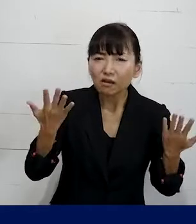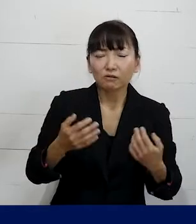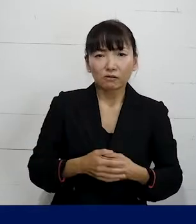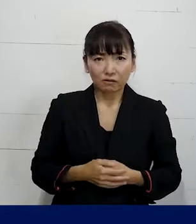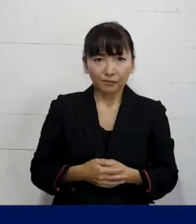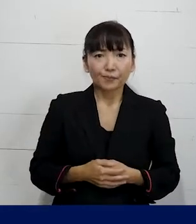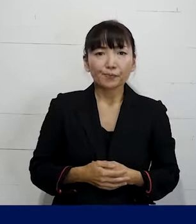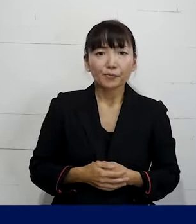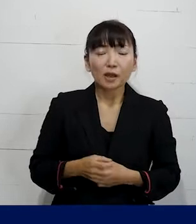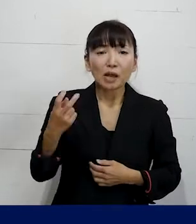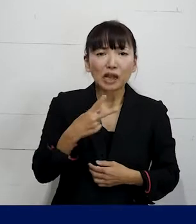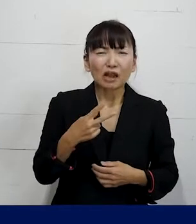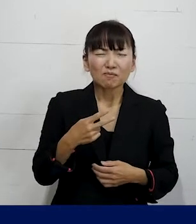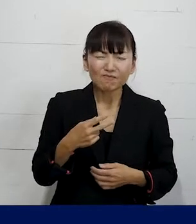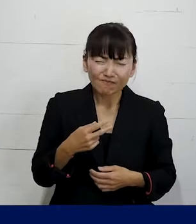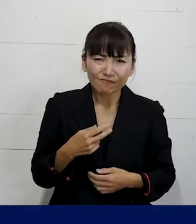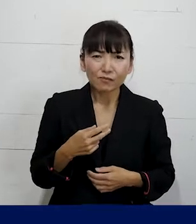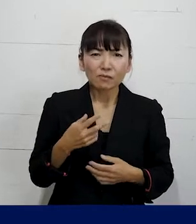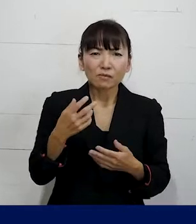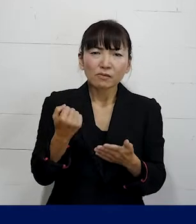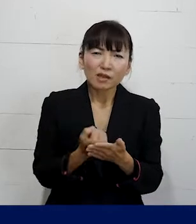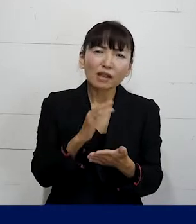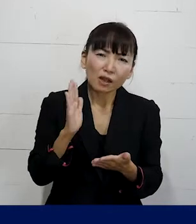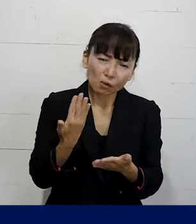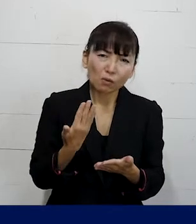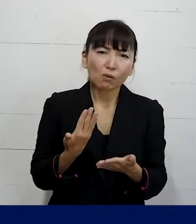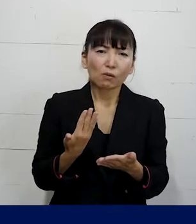それからとても残念なことなんですけれども